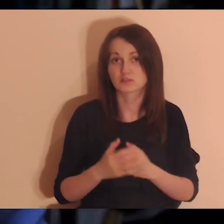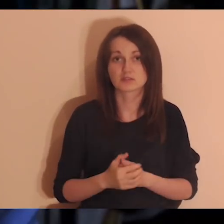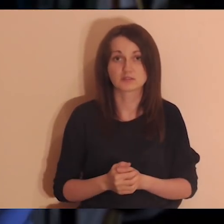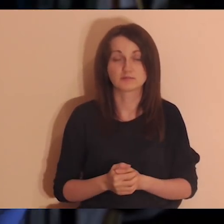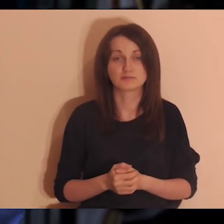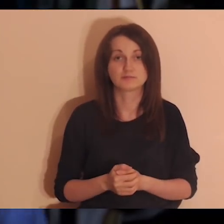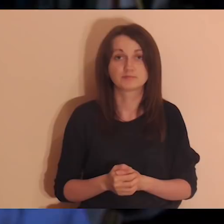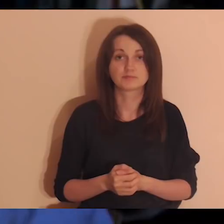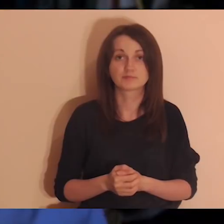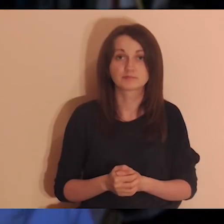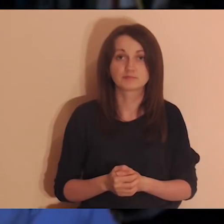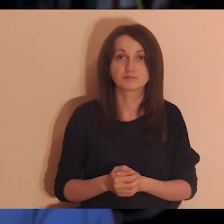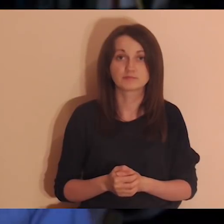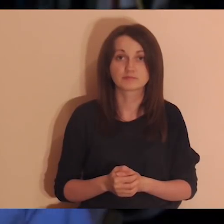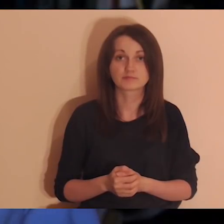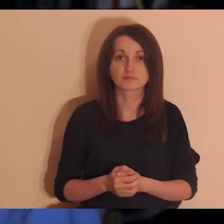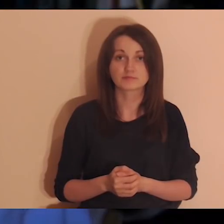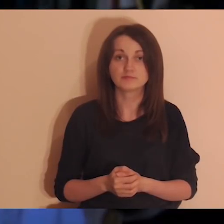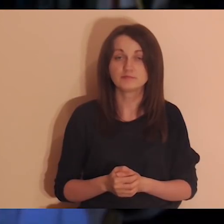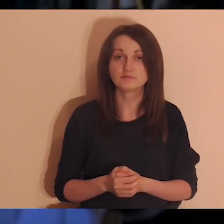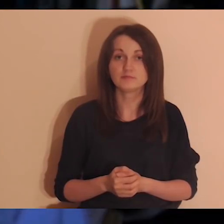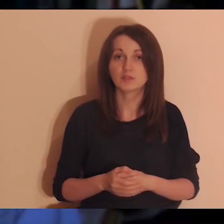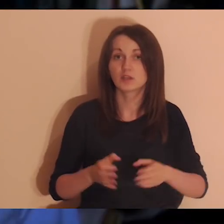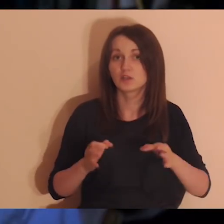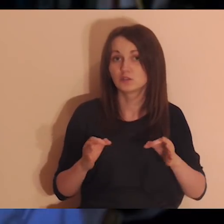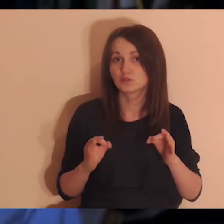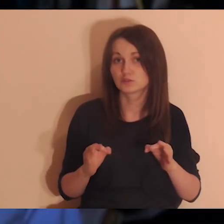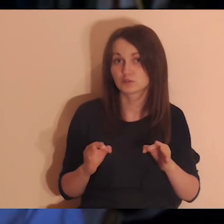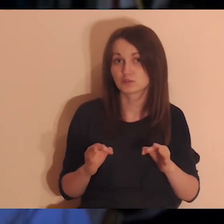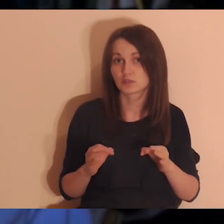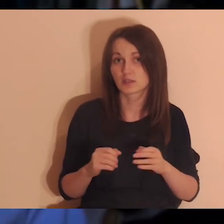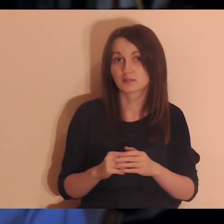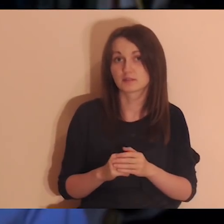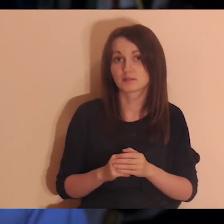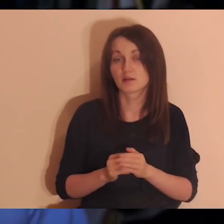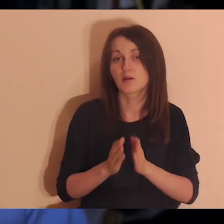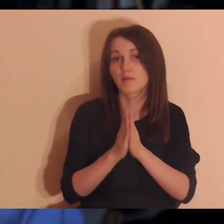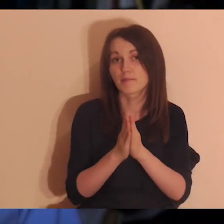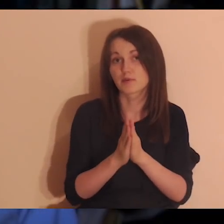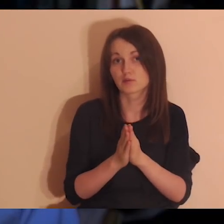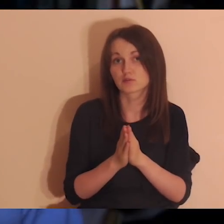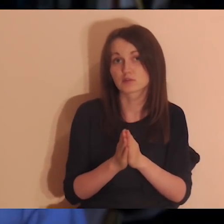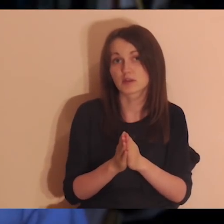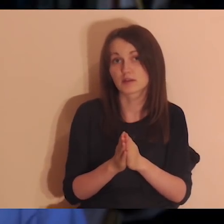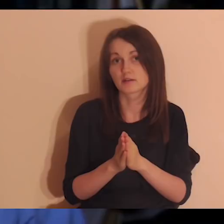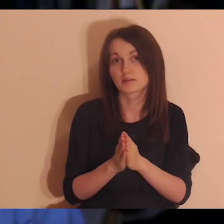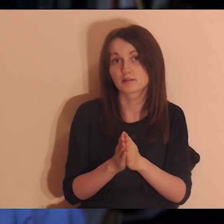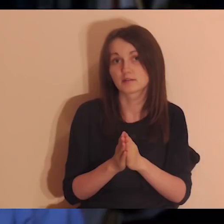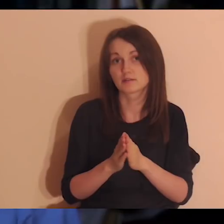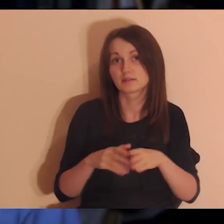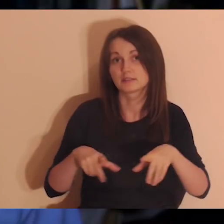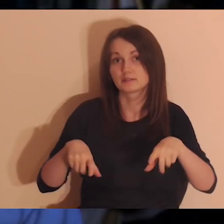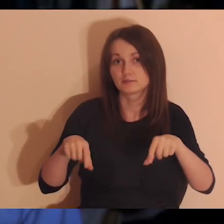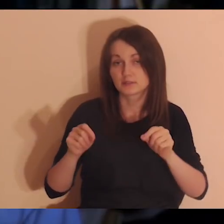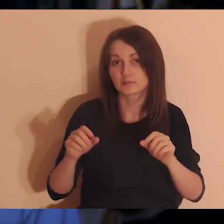Chciałbym, żebyśmy dzisiaj zrobili taką wyjątkową medytację, czyli żeby sobie znaleźć teraz kartkę i długopis.